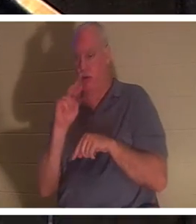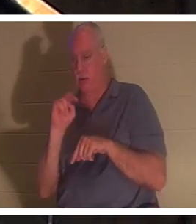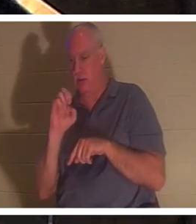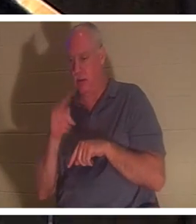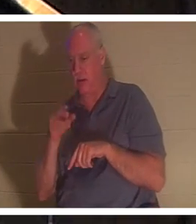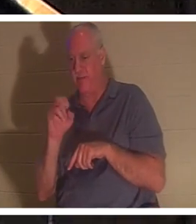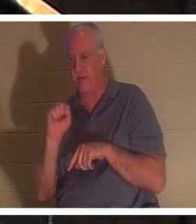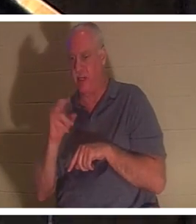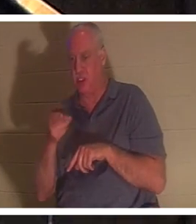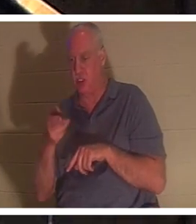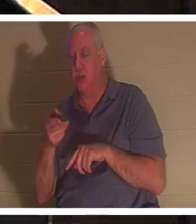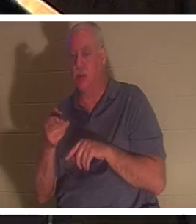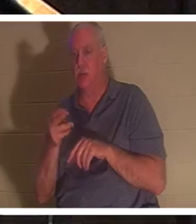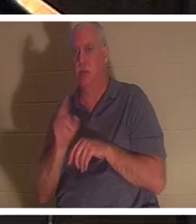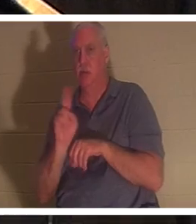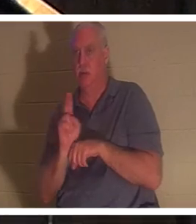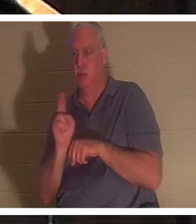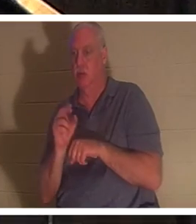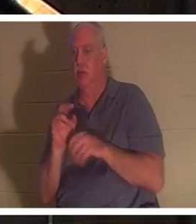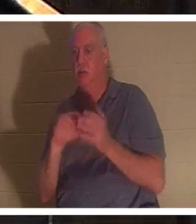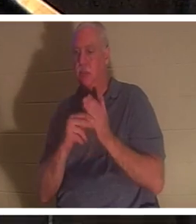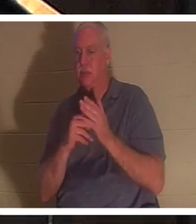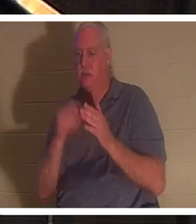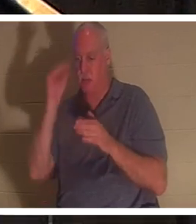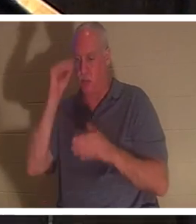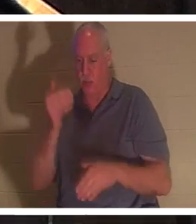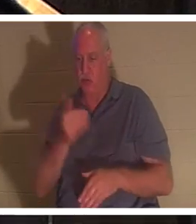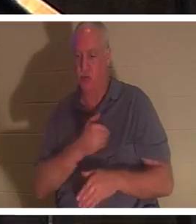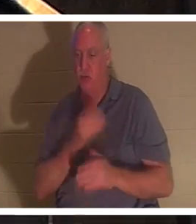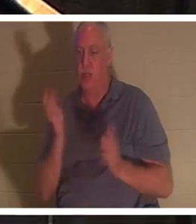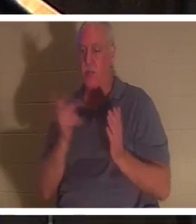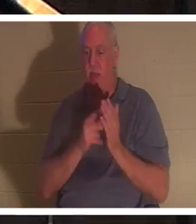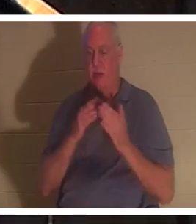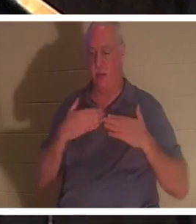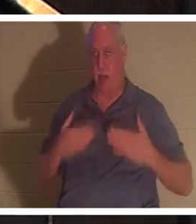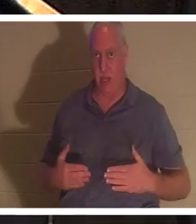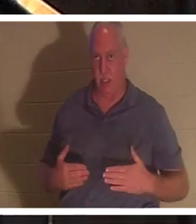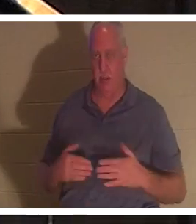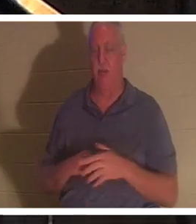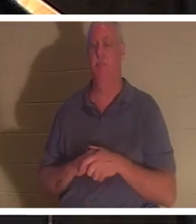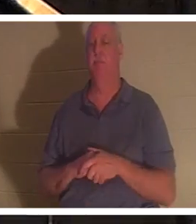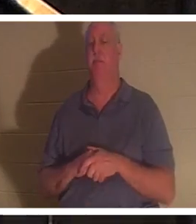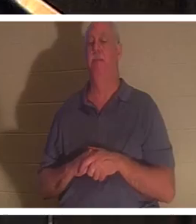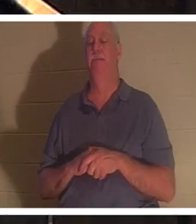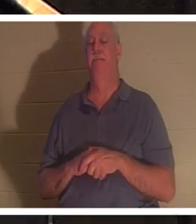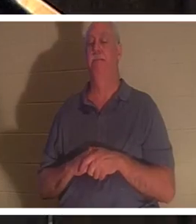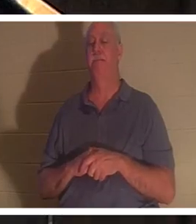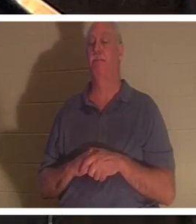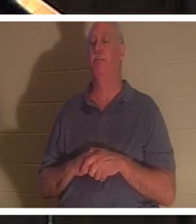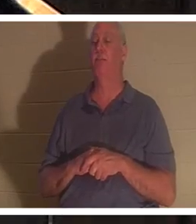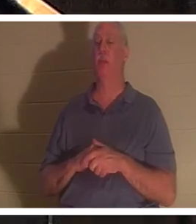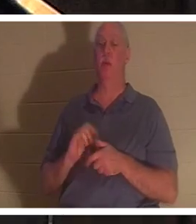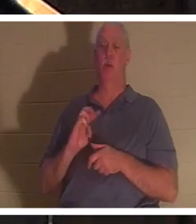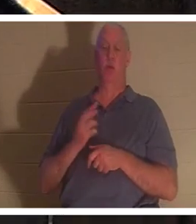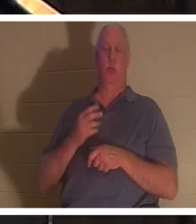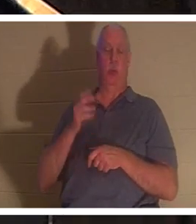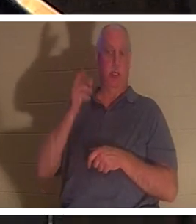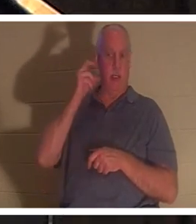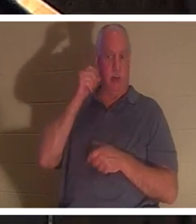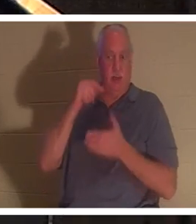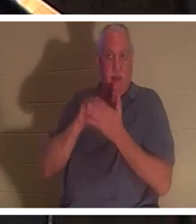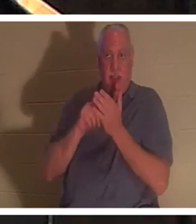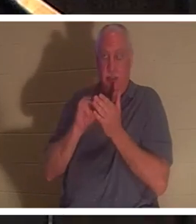소년의 영혼이 그의 몸으로 돌아갔다는 뜻입니다. 우리는 천국에서 이 순간에 " 온전하게 된 의인의 영이